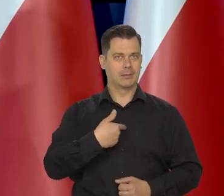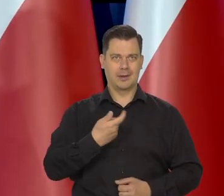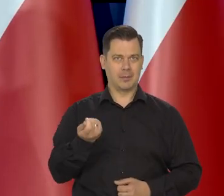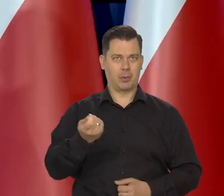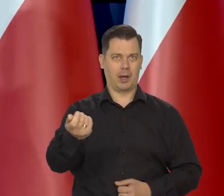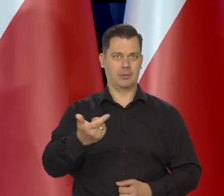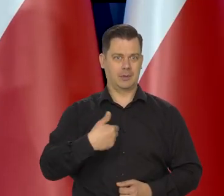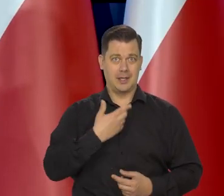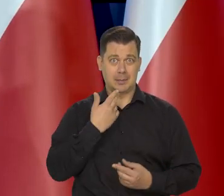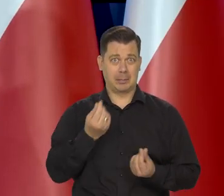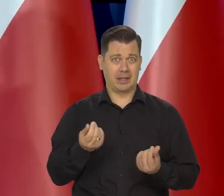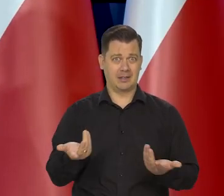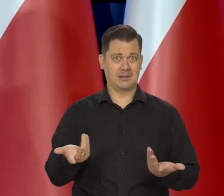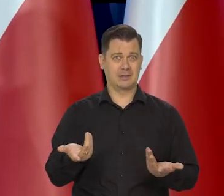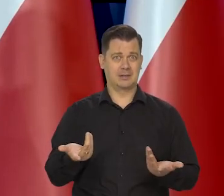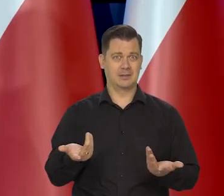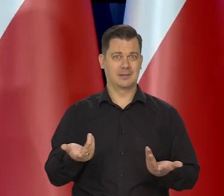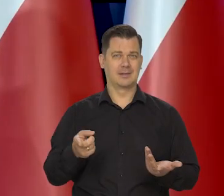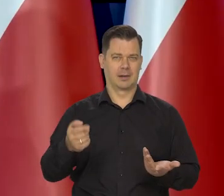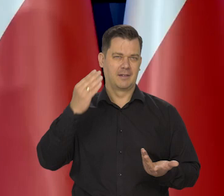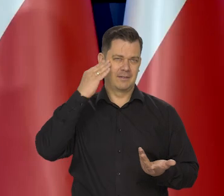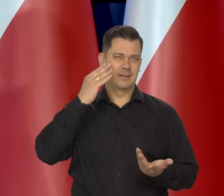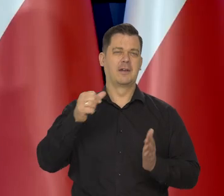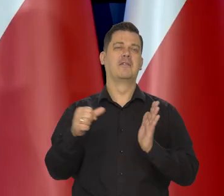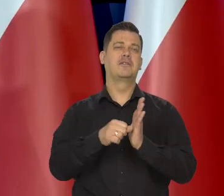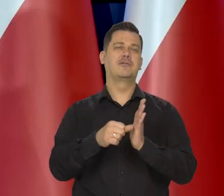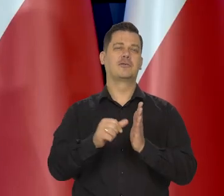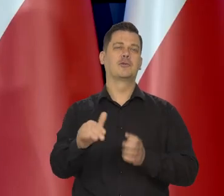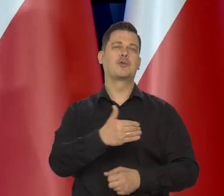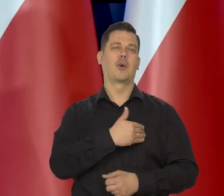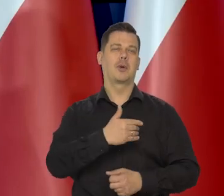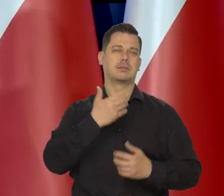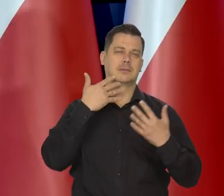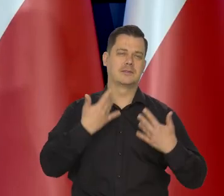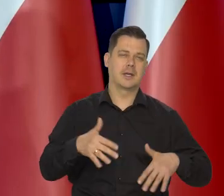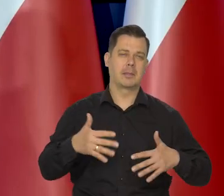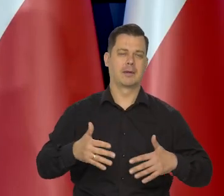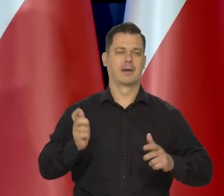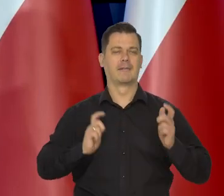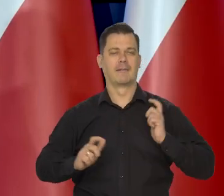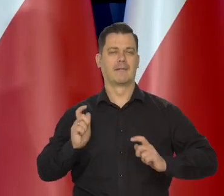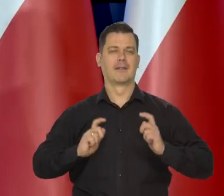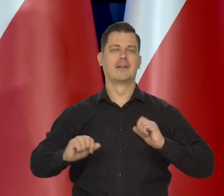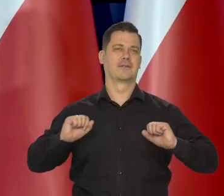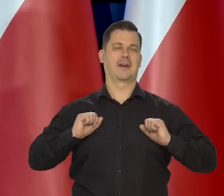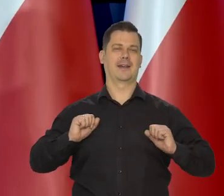Bo to wiadomo, co się dzieje na wycieczkach szkolnych i to jest przyjemne doświadczenie.